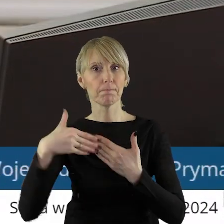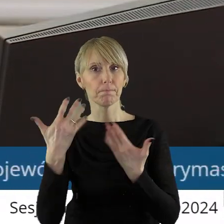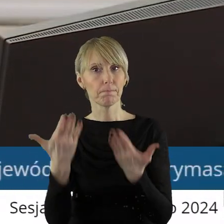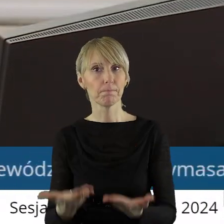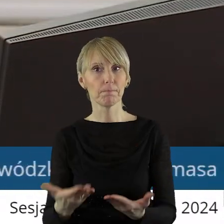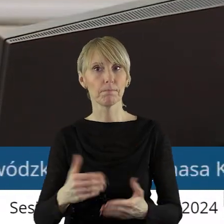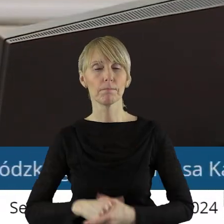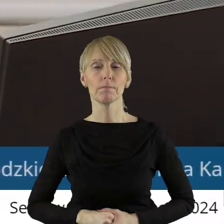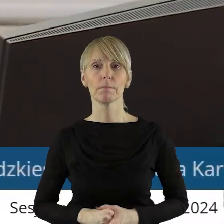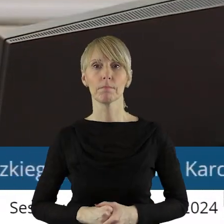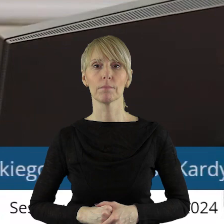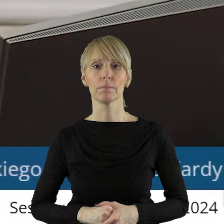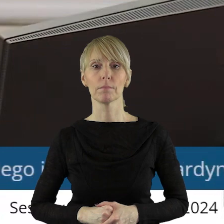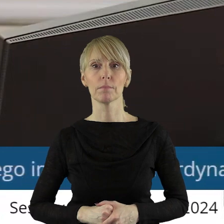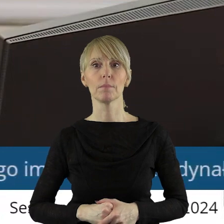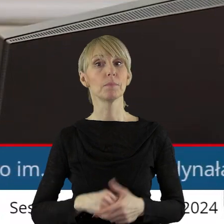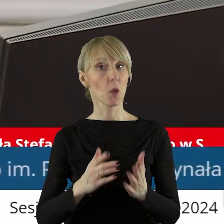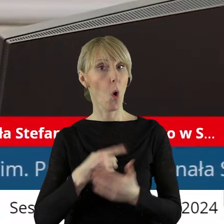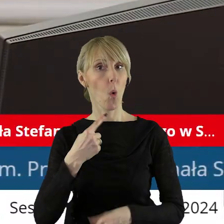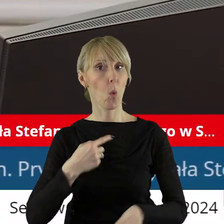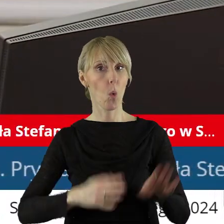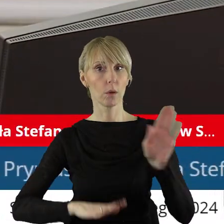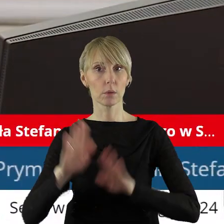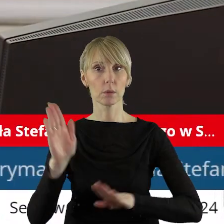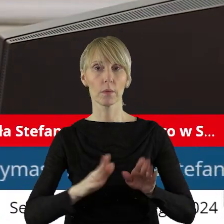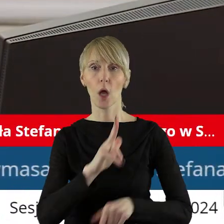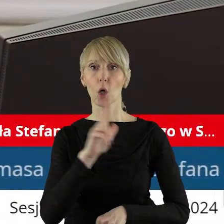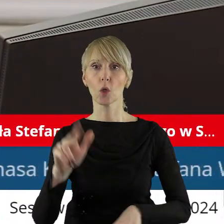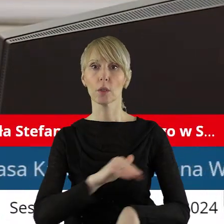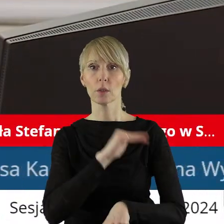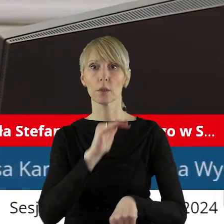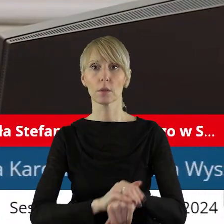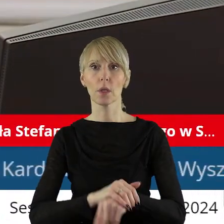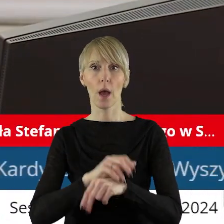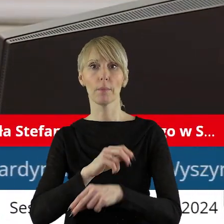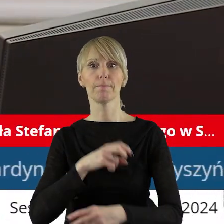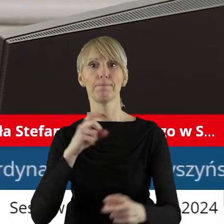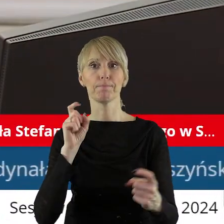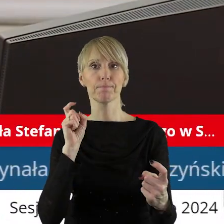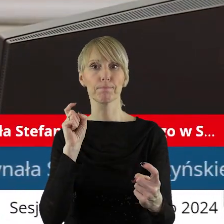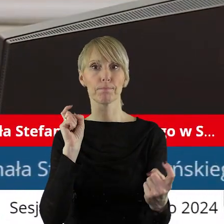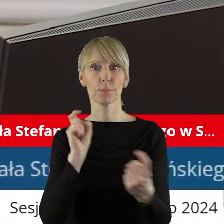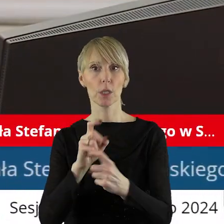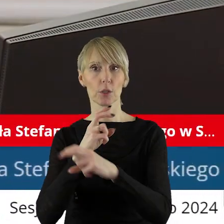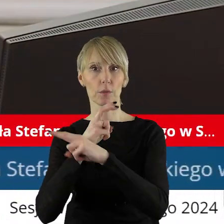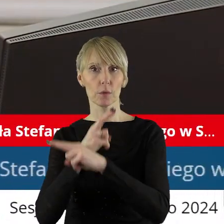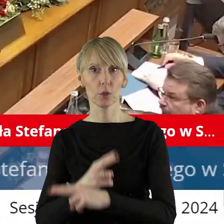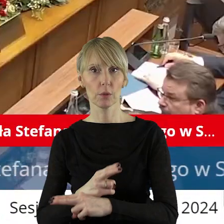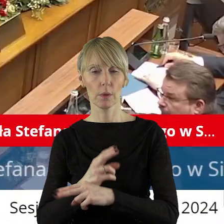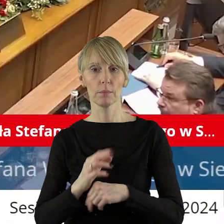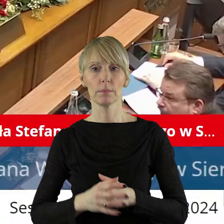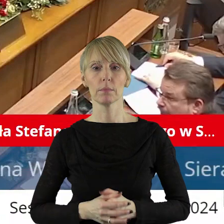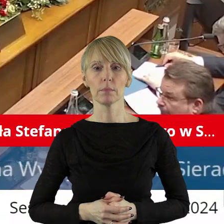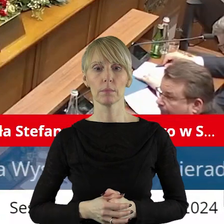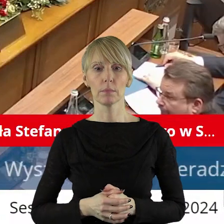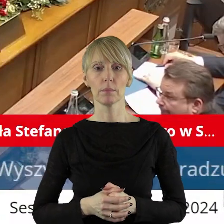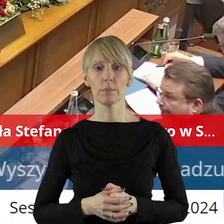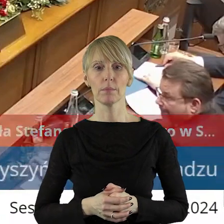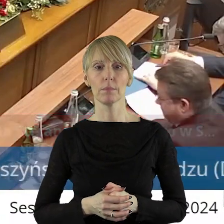w tym punkcie? Zarządzam głosowanie w tym punkcie. Kto z państwa radnych jest za, kto jest przeciw, kto się wstrzymał?